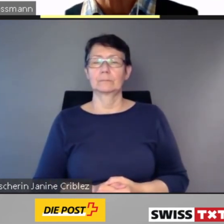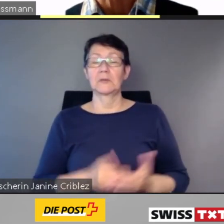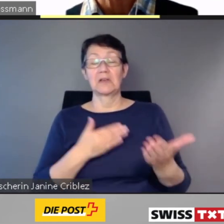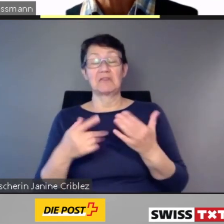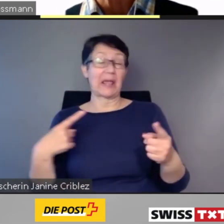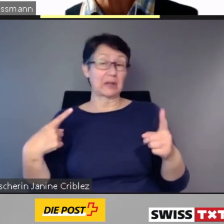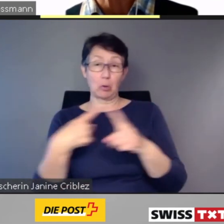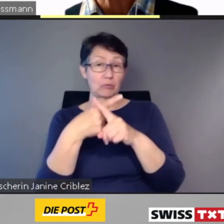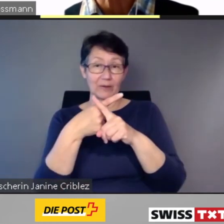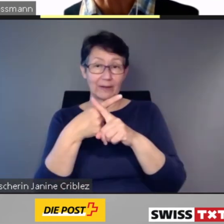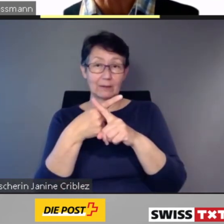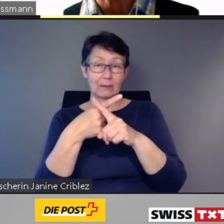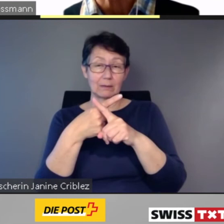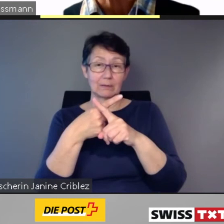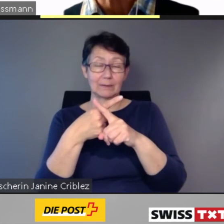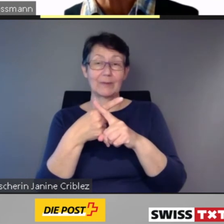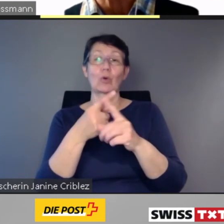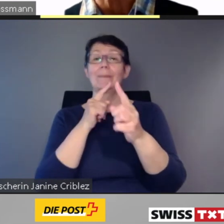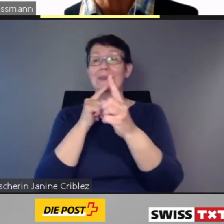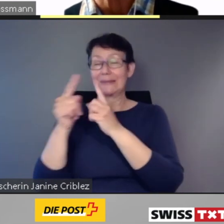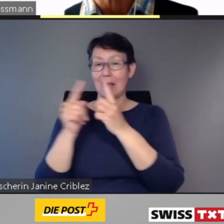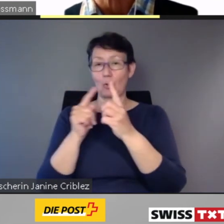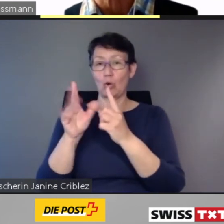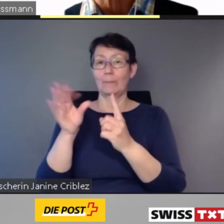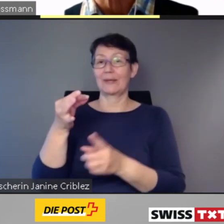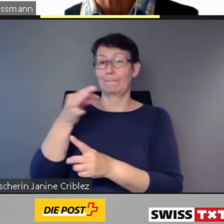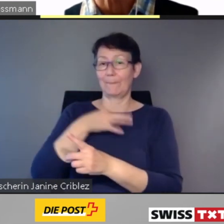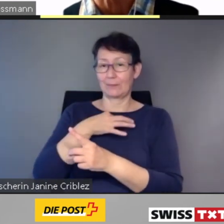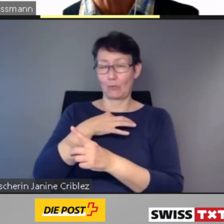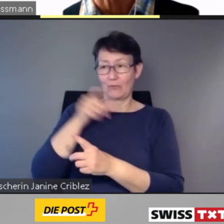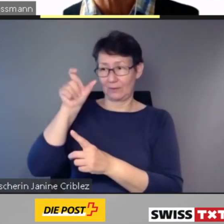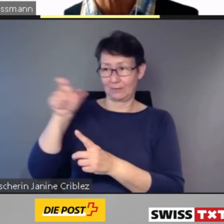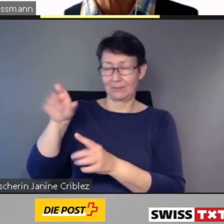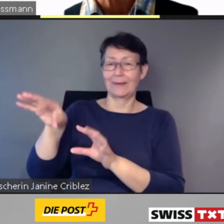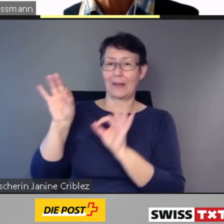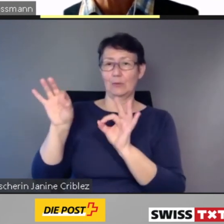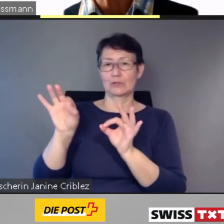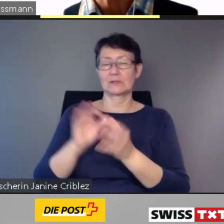mit den Direktbetroffenen gelöst.